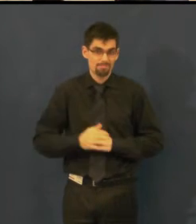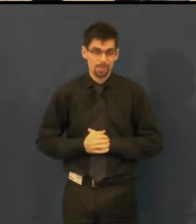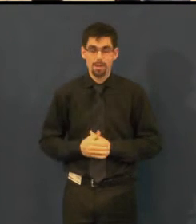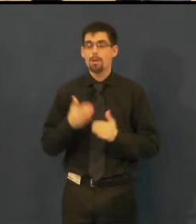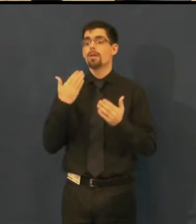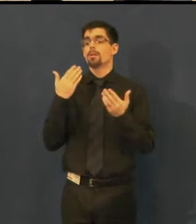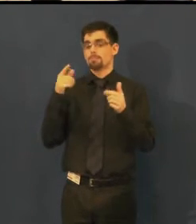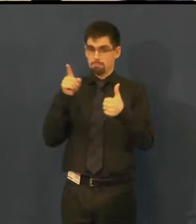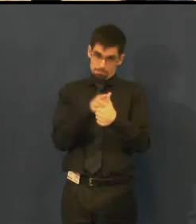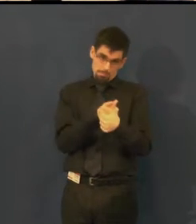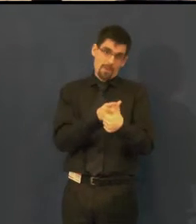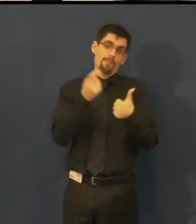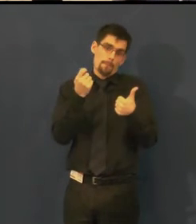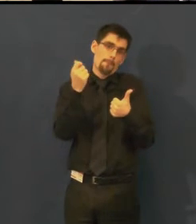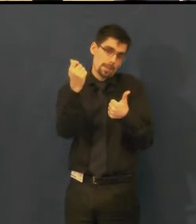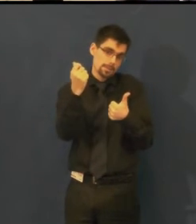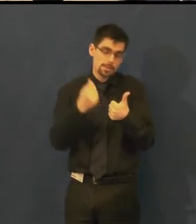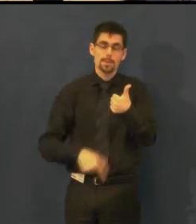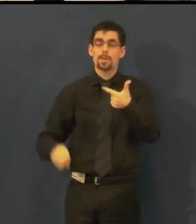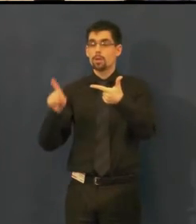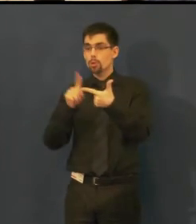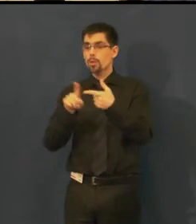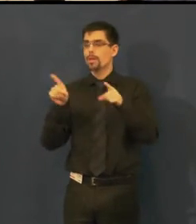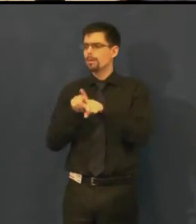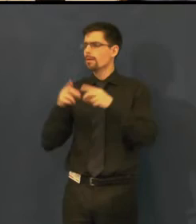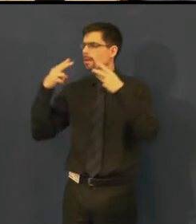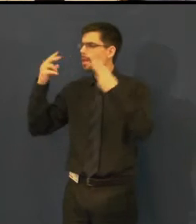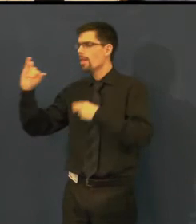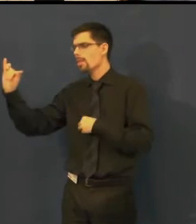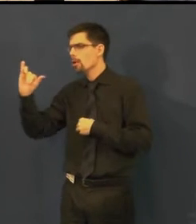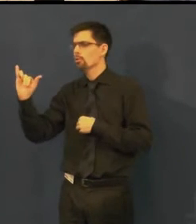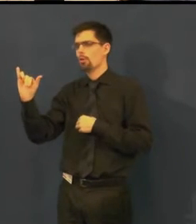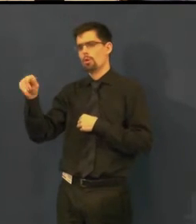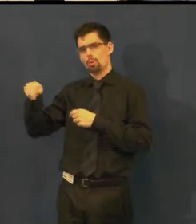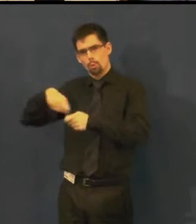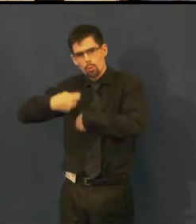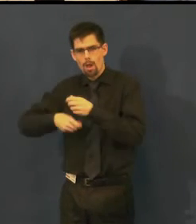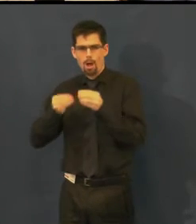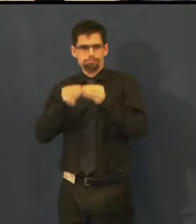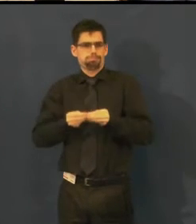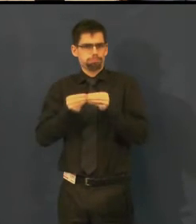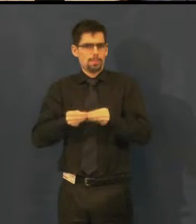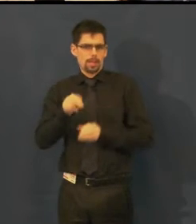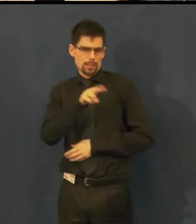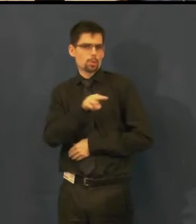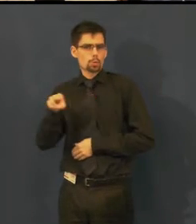a pak jsme také hledali spolupracovníka, který by pro nás titulky vyrobil,